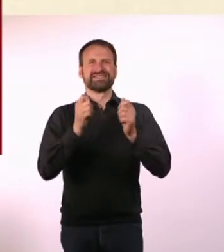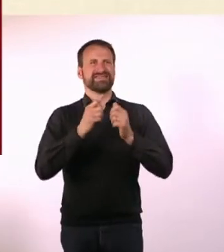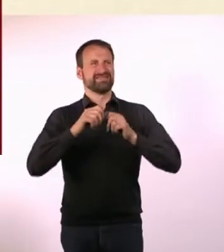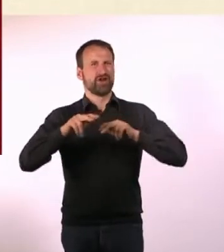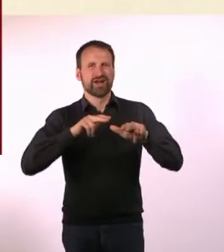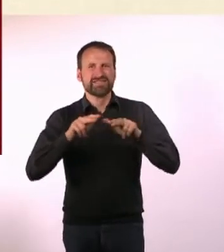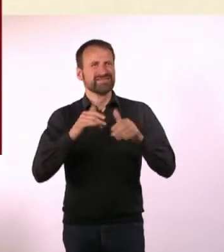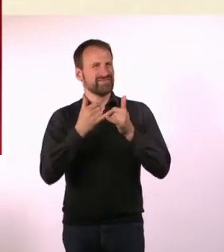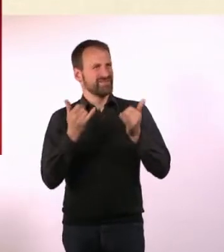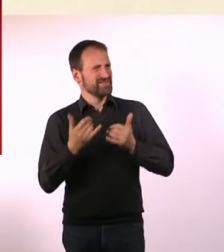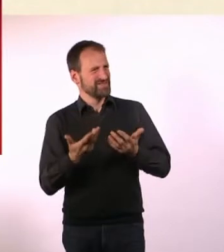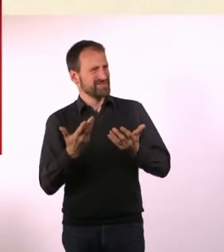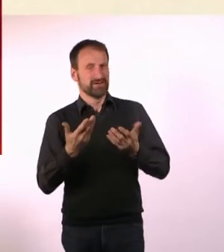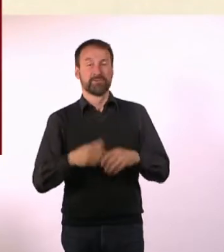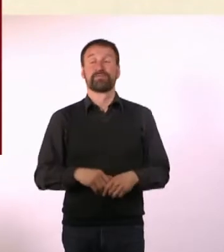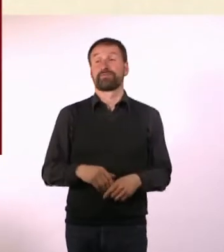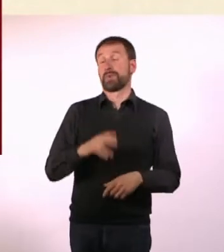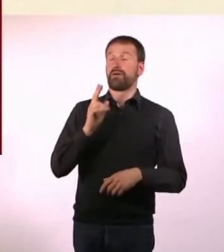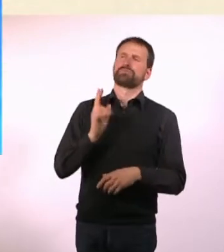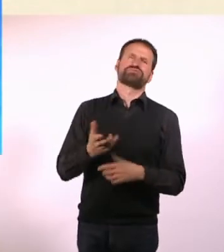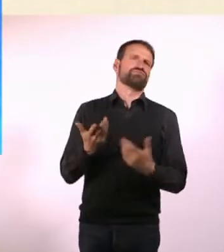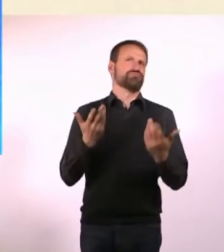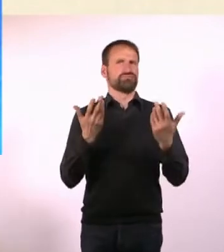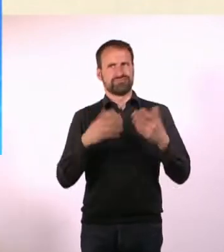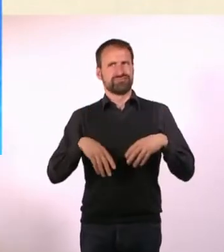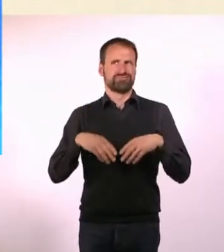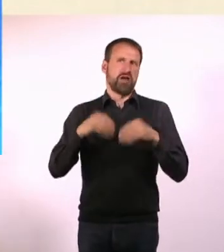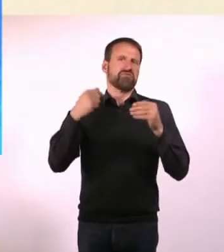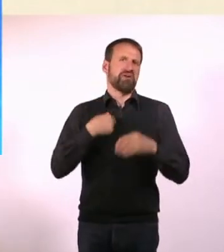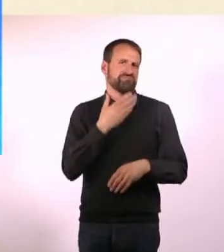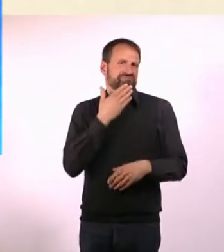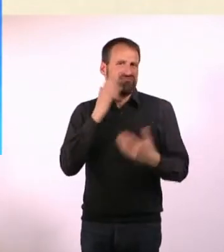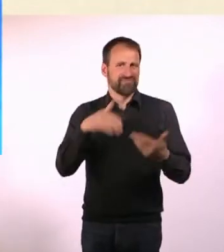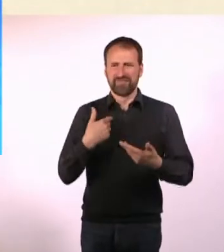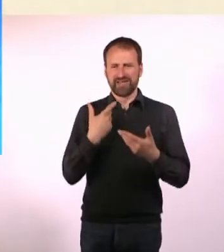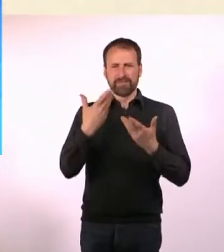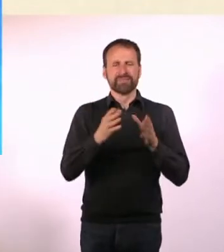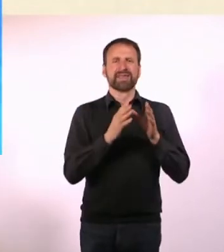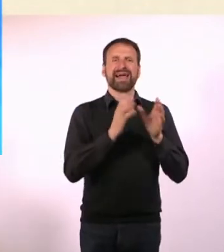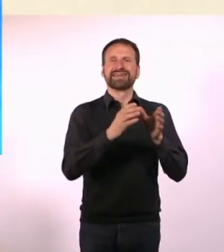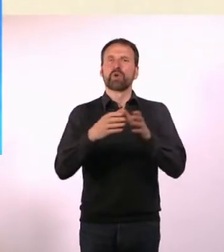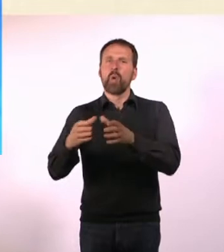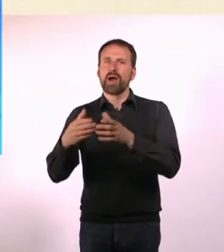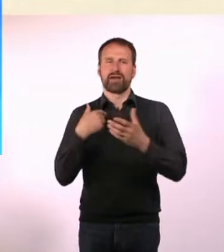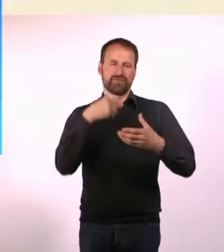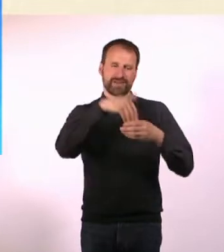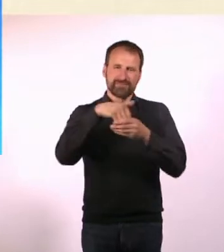Der Rest ist halt so zusammengefallen. Ich hatte auch noch ganz großartige Hilfe von Oliver Gehrs, der das Dummy Magazin macht.